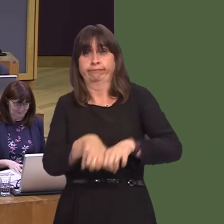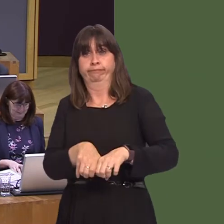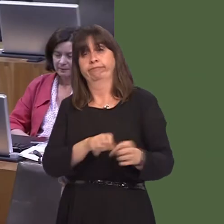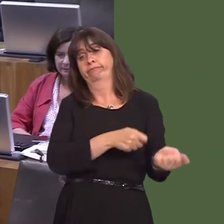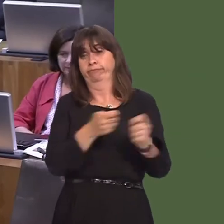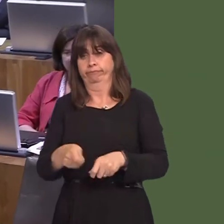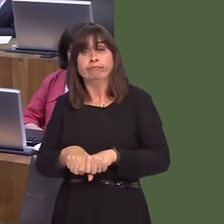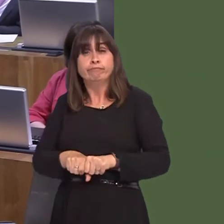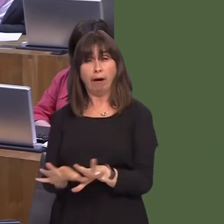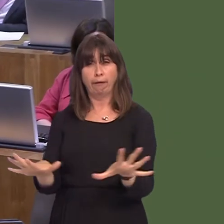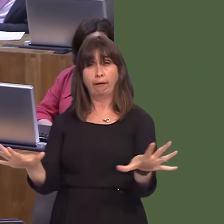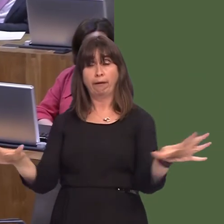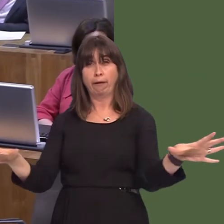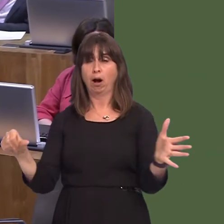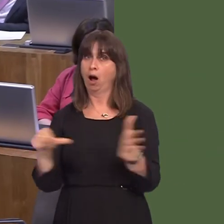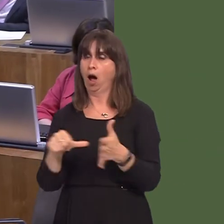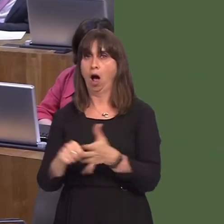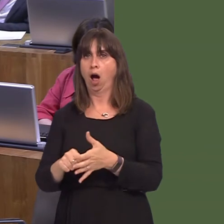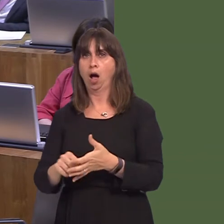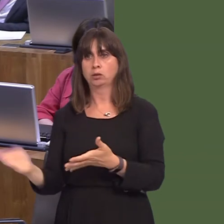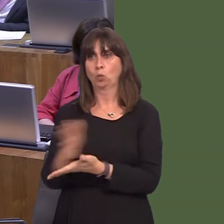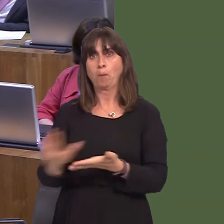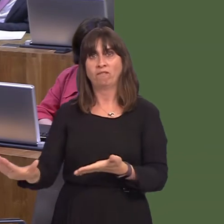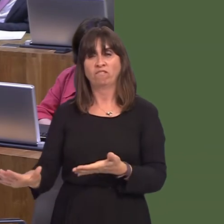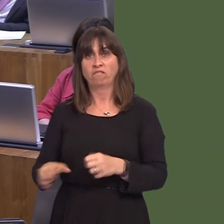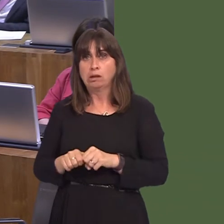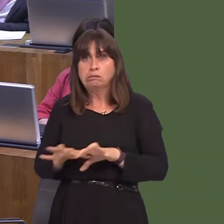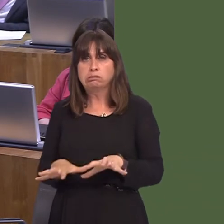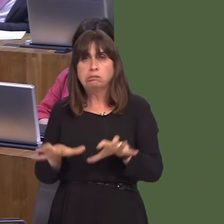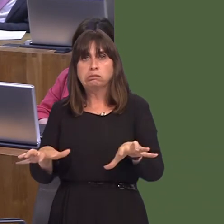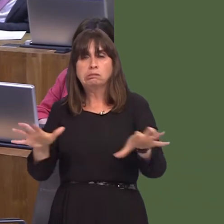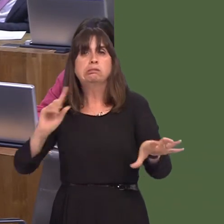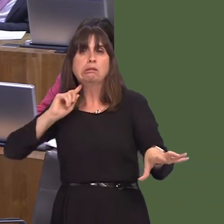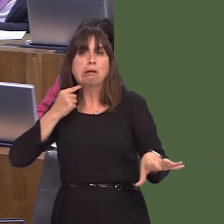Japanese knotweed is a significant problem. We have actively funded innovative trials.